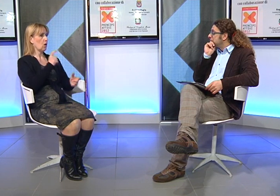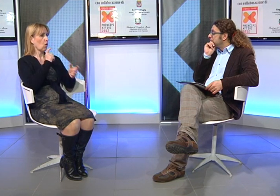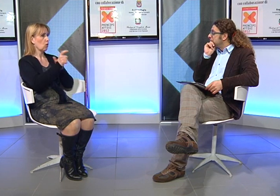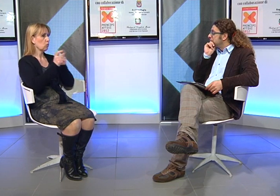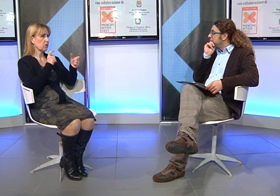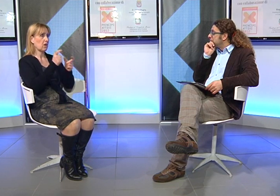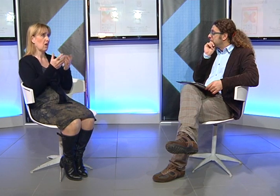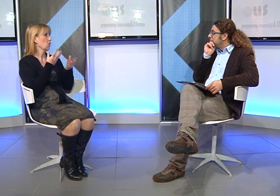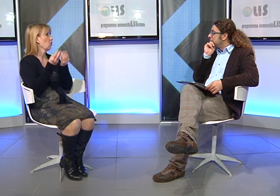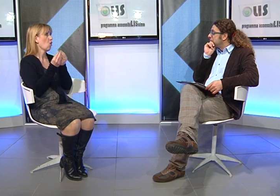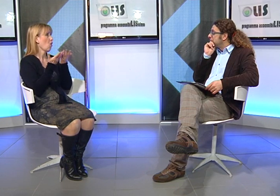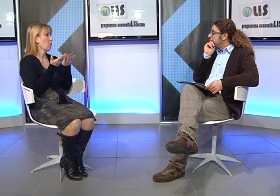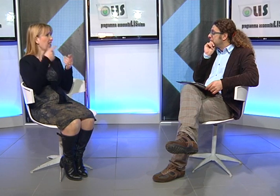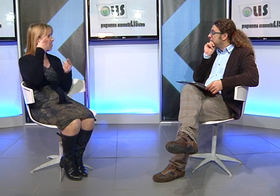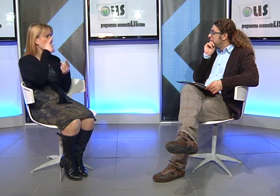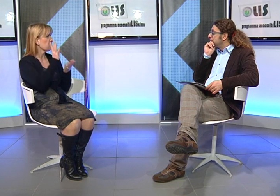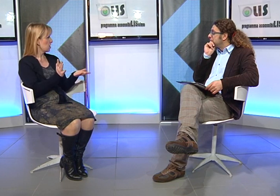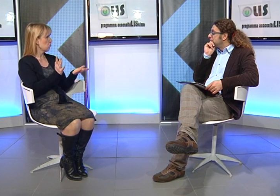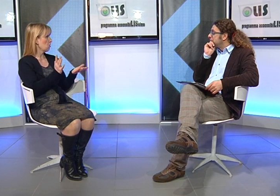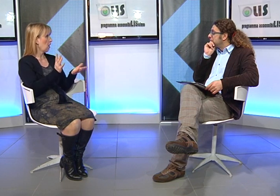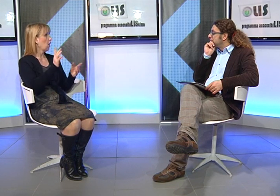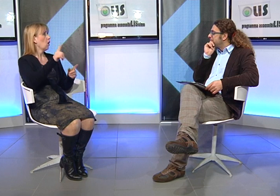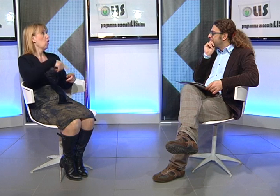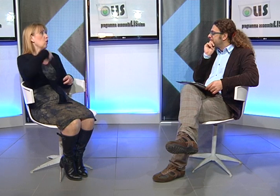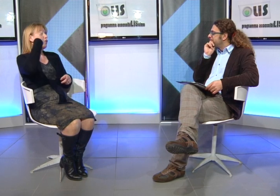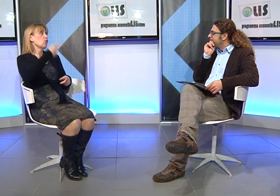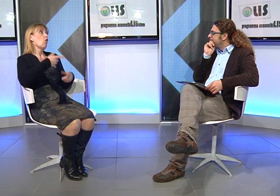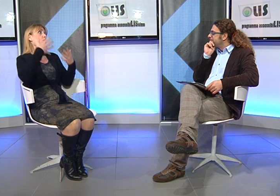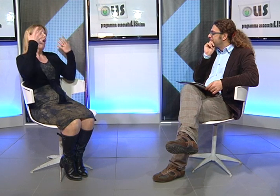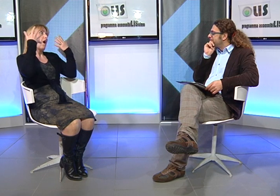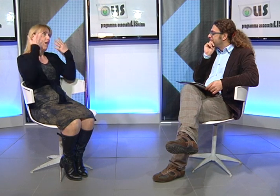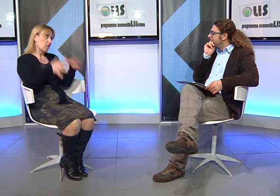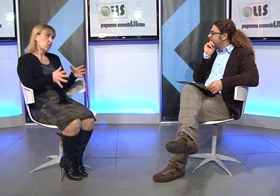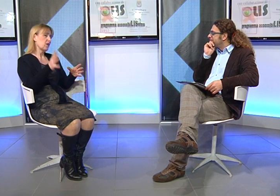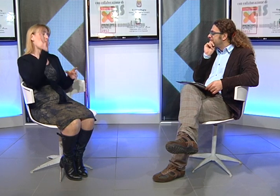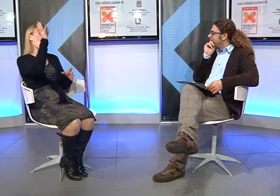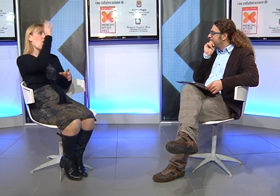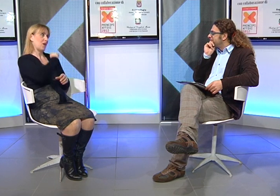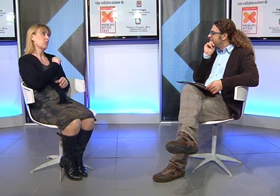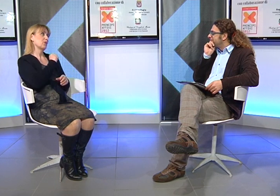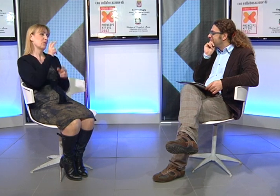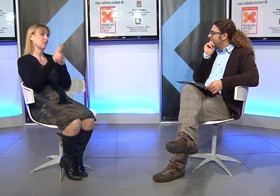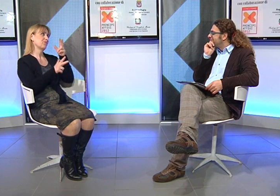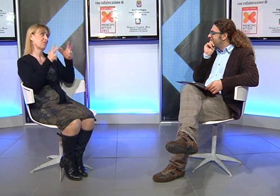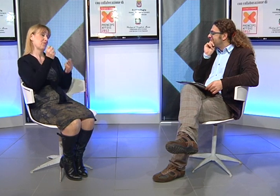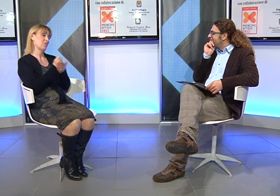che Manuela avrebbe avuto crescendo. Ma alla fine ho capito l'importanza della Lingua dei Segni.